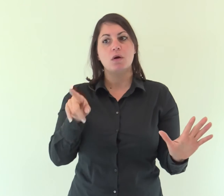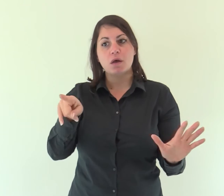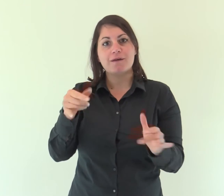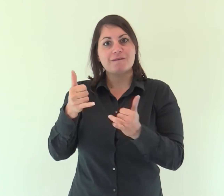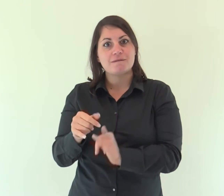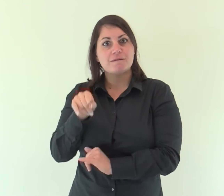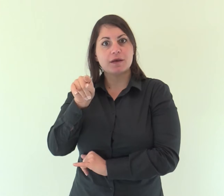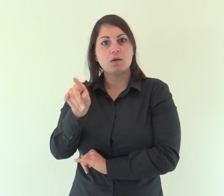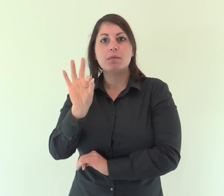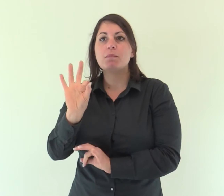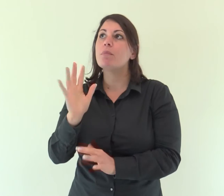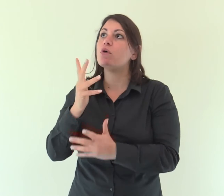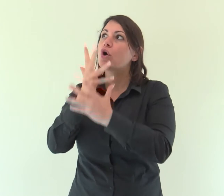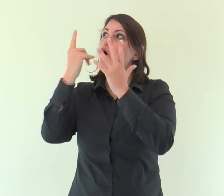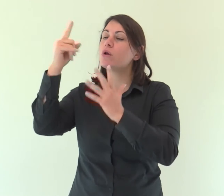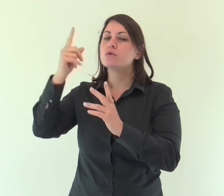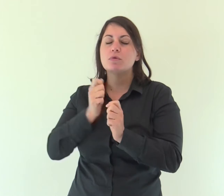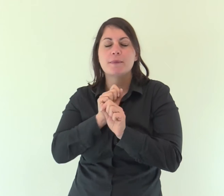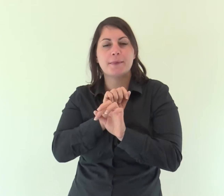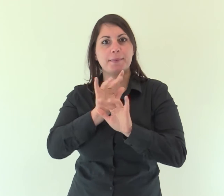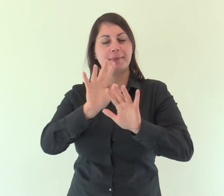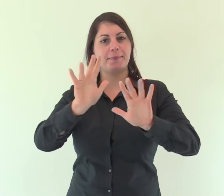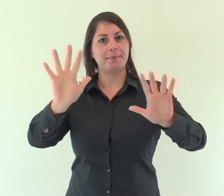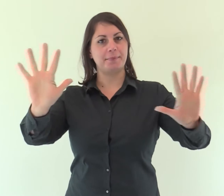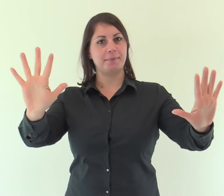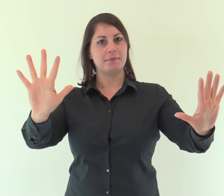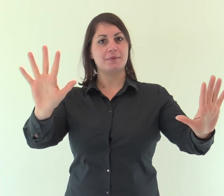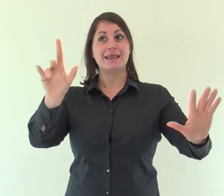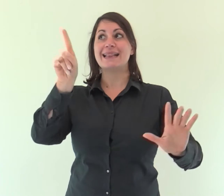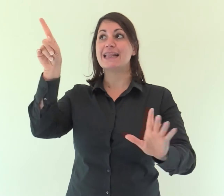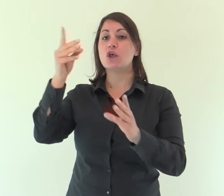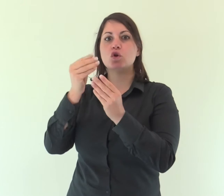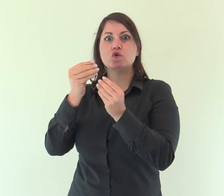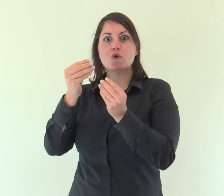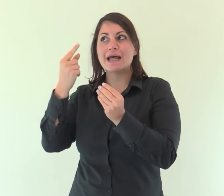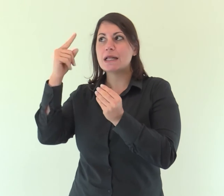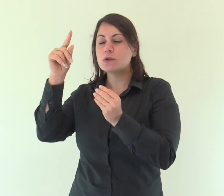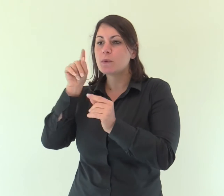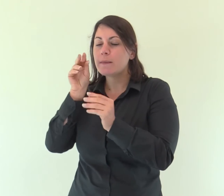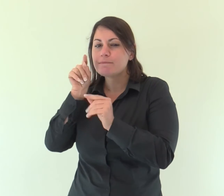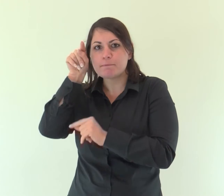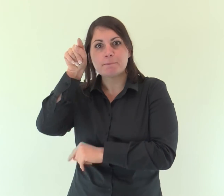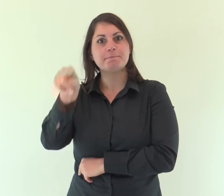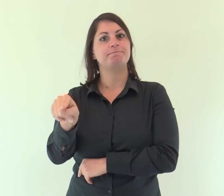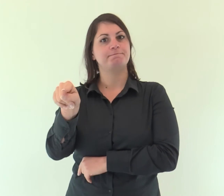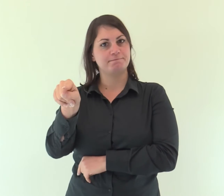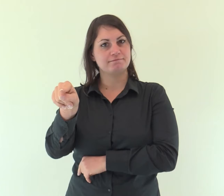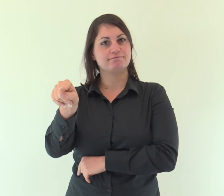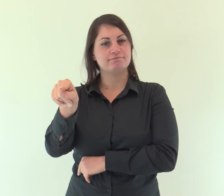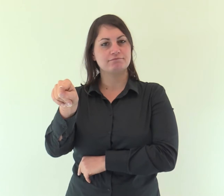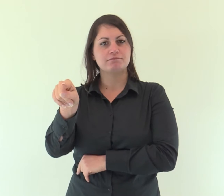Egli è irradiazione della sua gloria e impronta della sua sostanza,